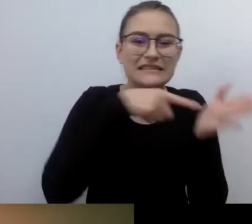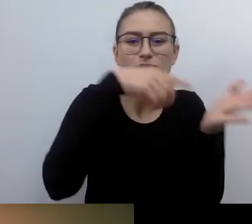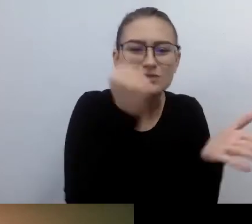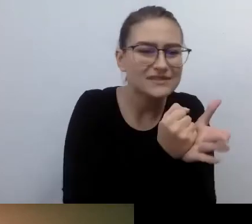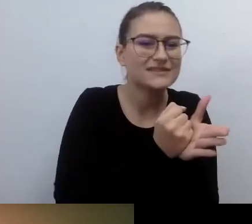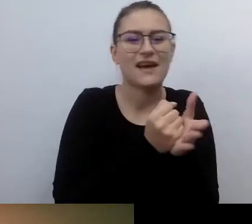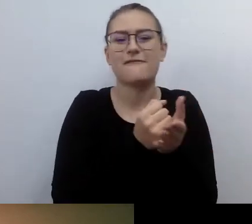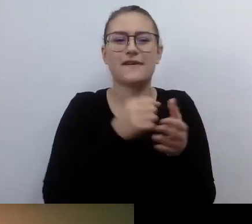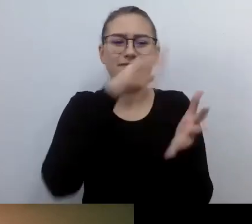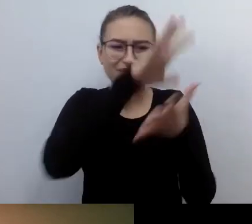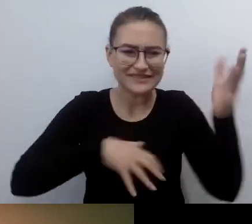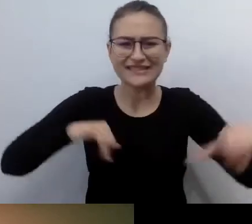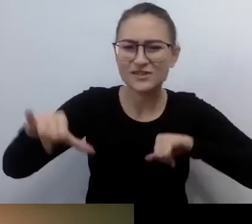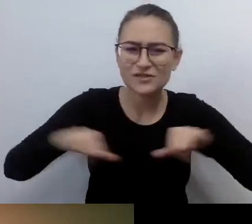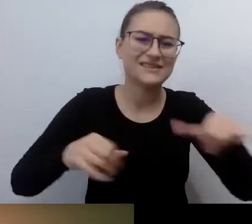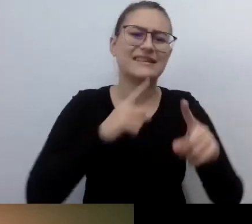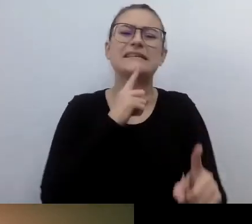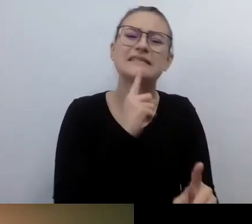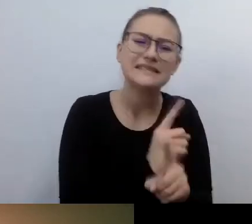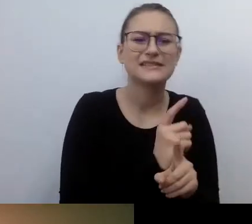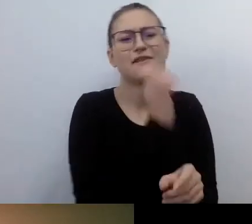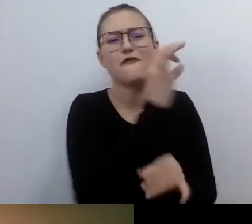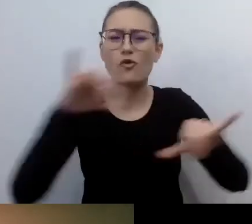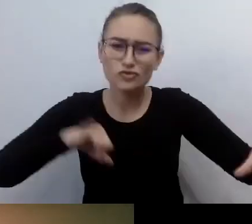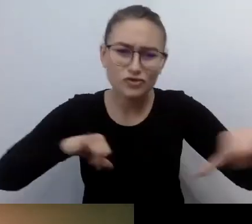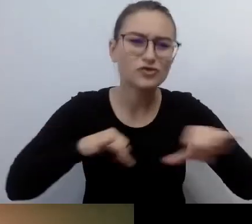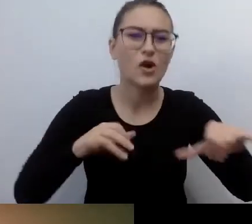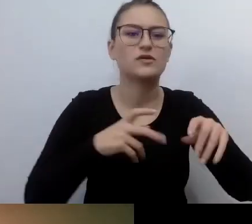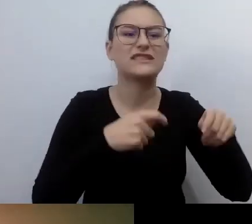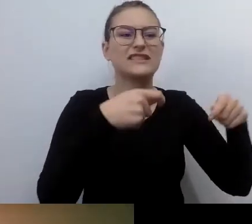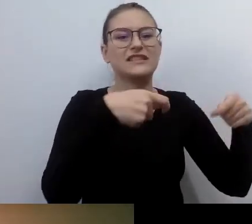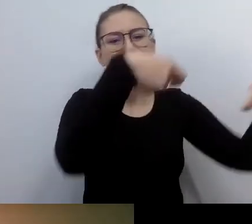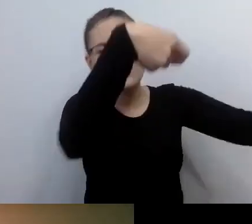decyzje władcze zmuszające do podejmowania takich działań.